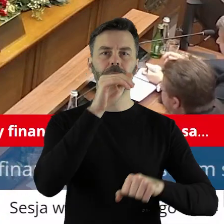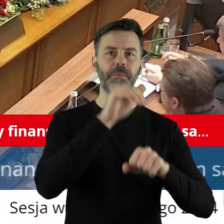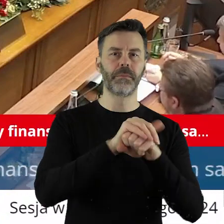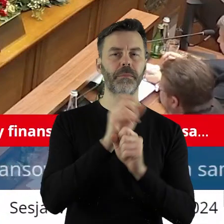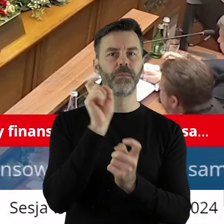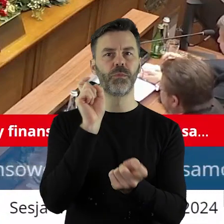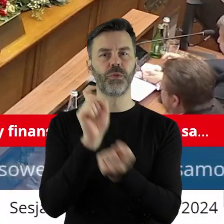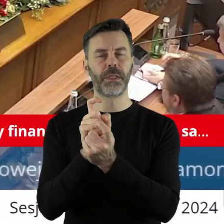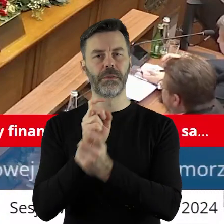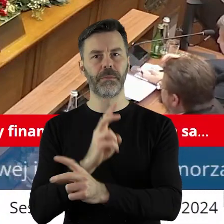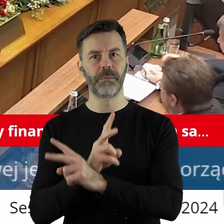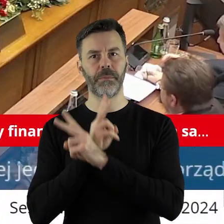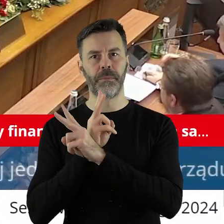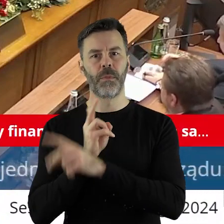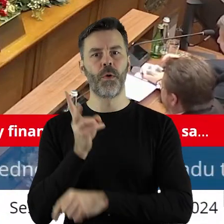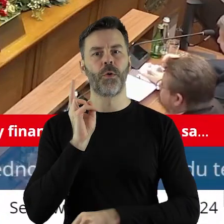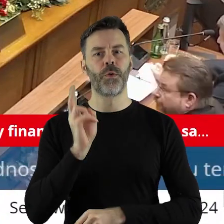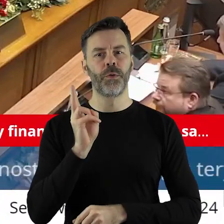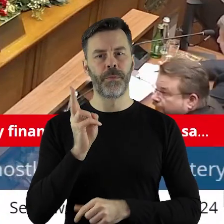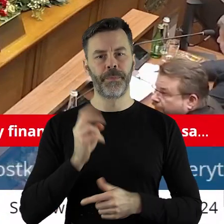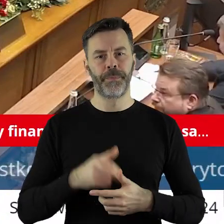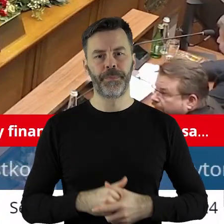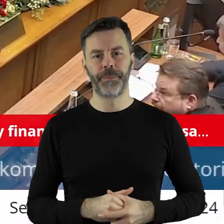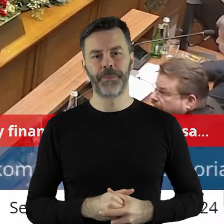kto jest przeciw, kto wstrzymał?